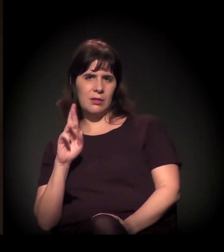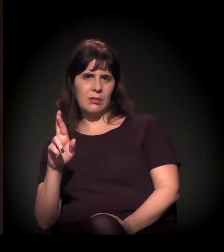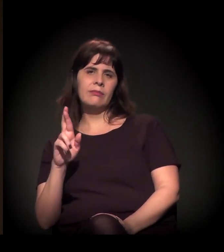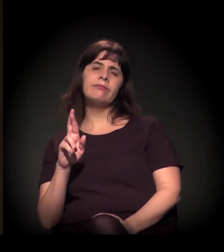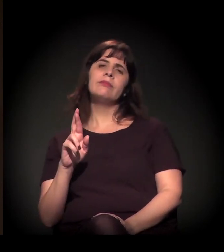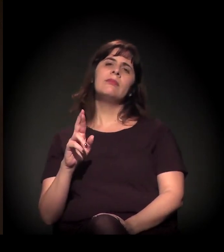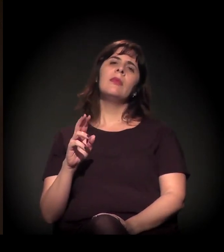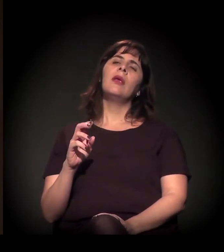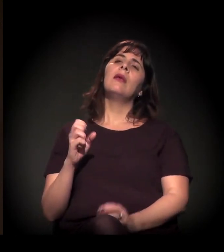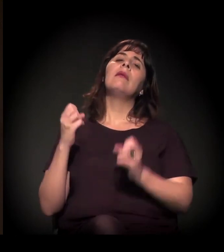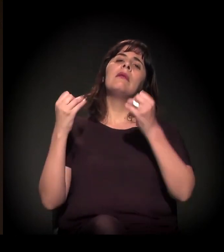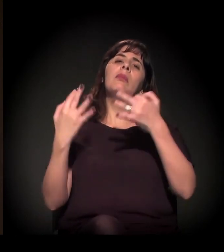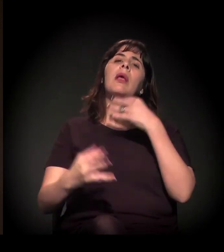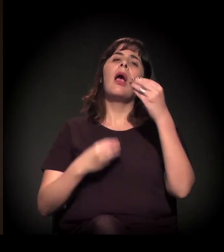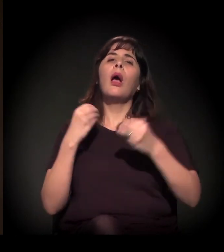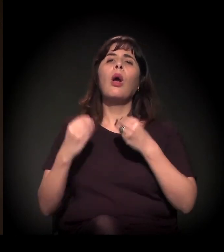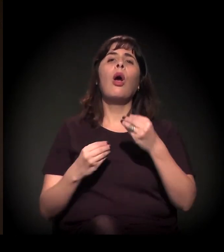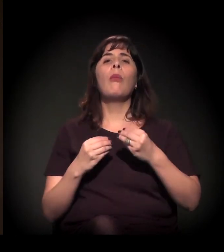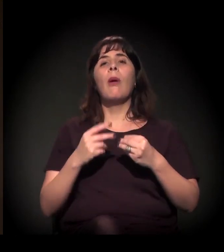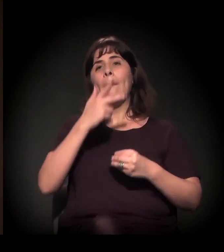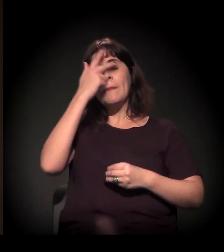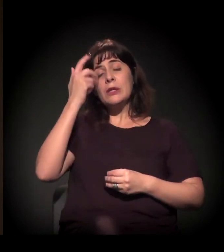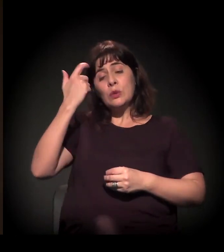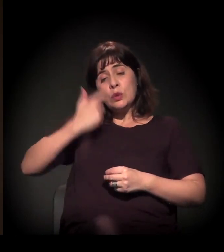falando das comunidades eclesiais de base, da teologia da libertação,